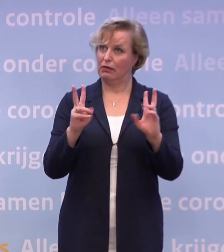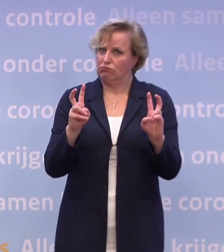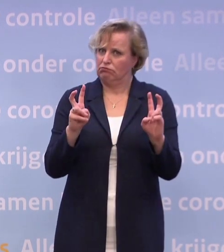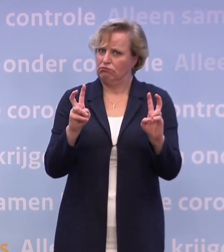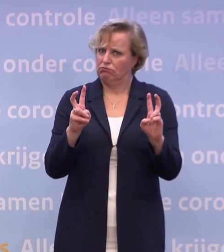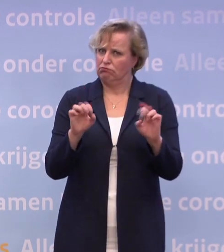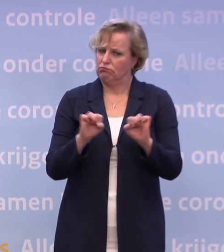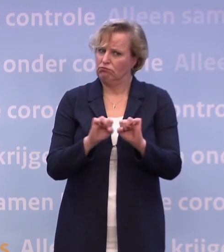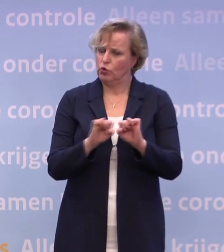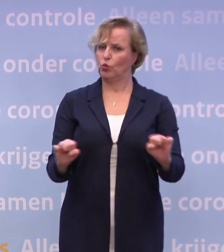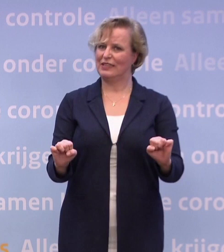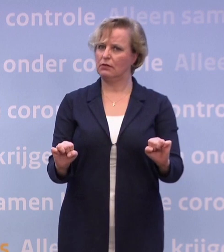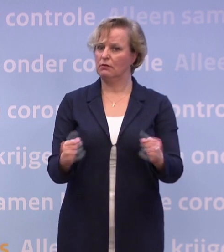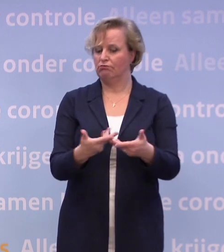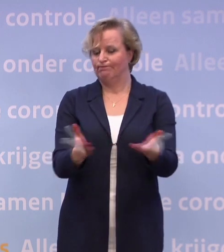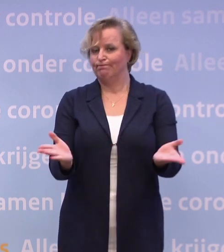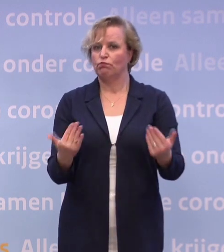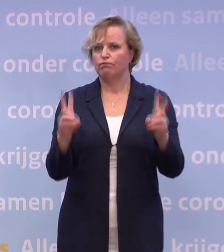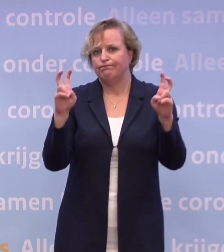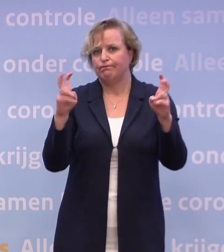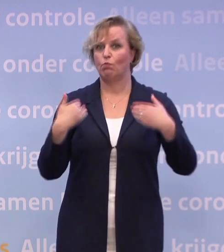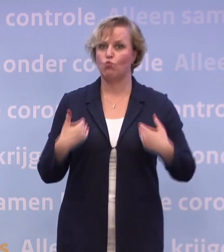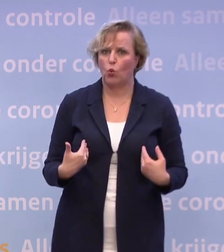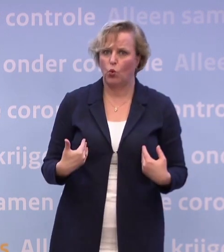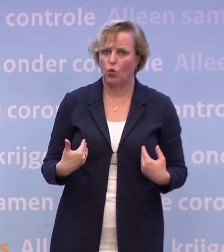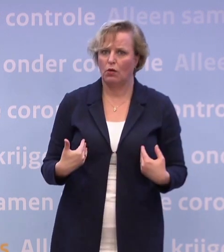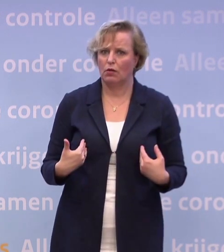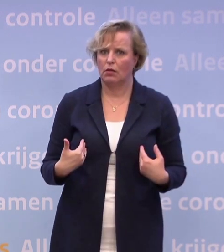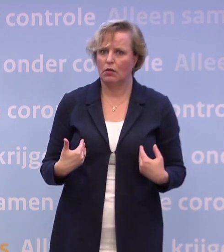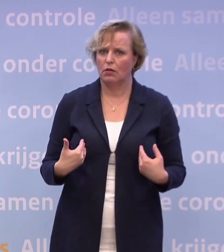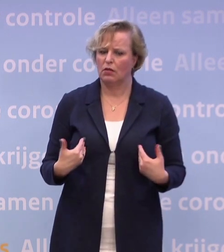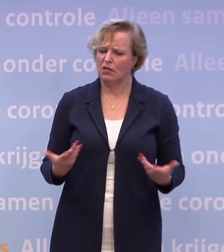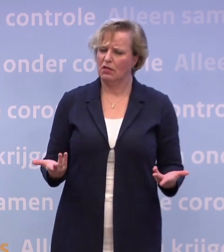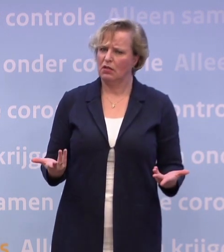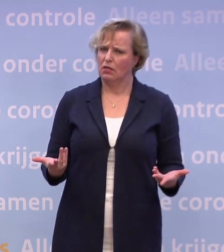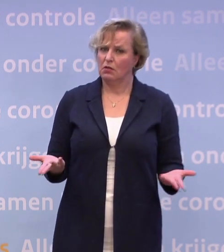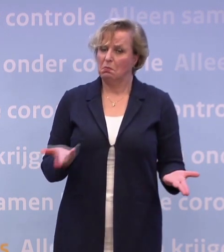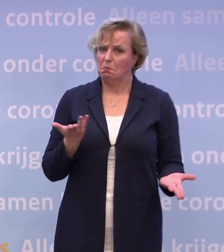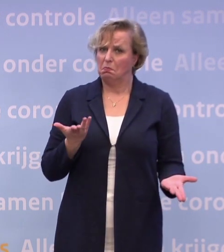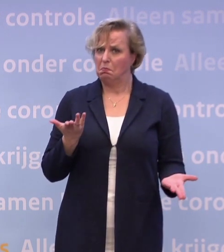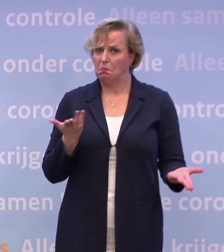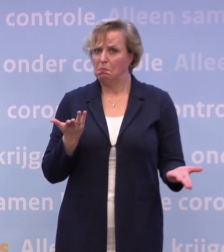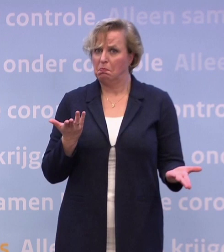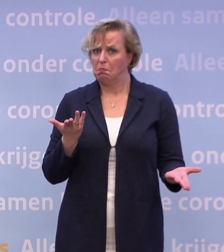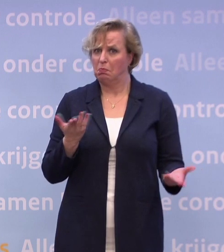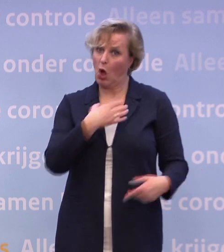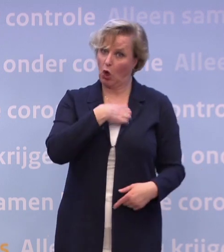...als die dus moe is van al die coronamaatregelen... ...dan vraag ik me af: ligt het aan gedrag of ligt het aan maatregelen...